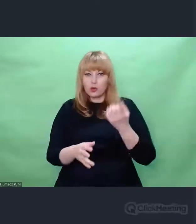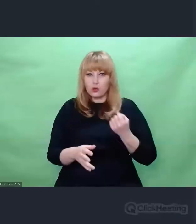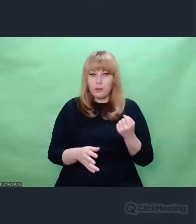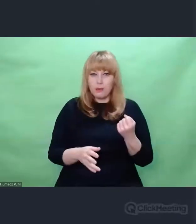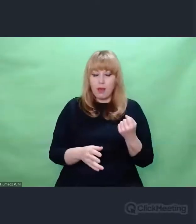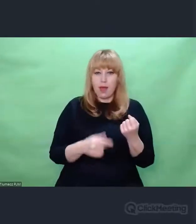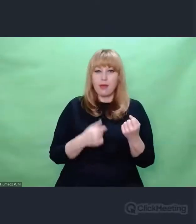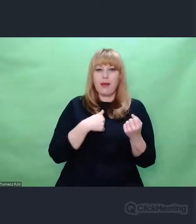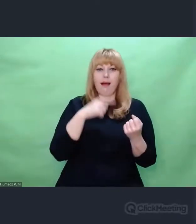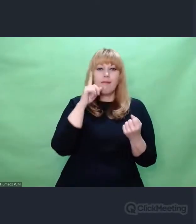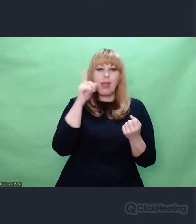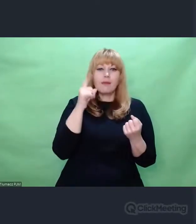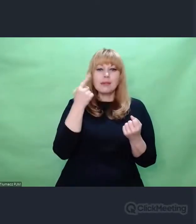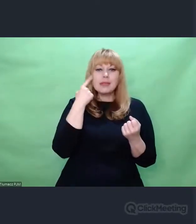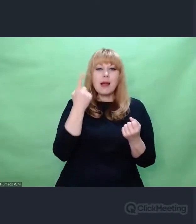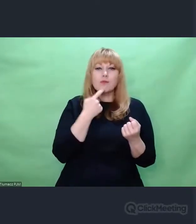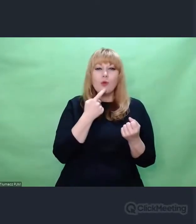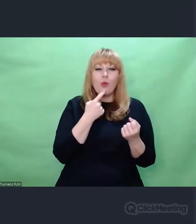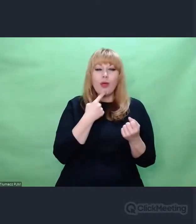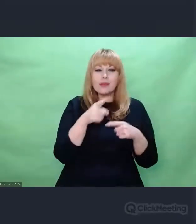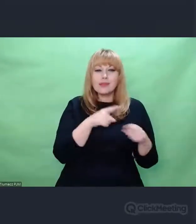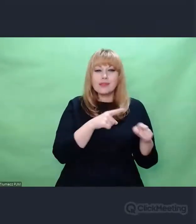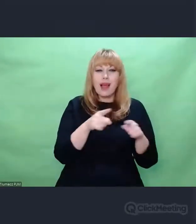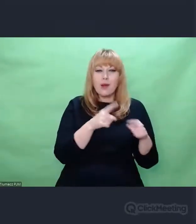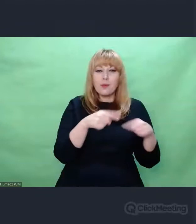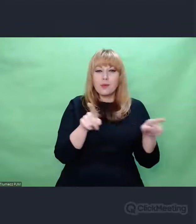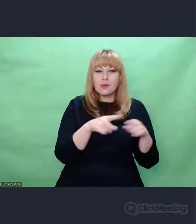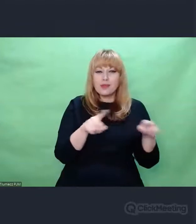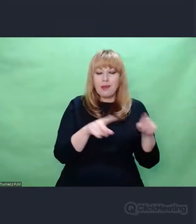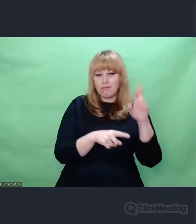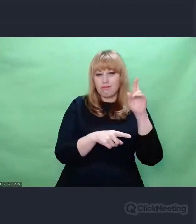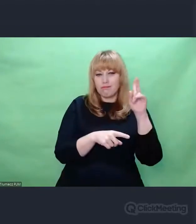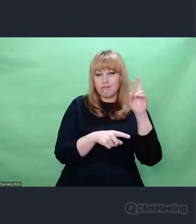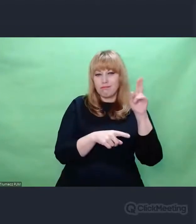na różnych wysokościach brzmieniowych z różną częstotliwością i rytmem.